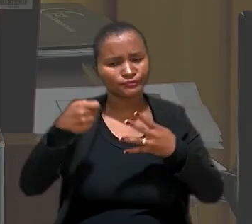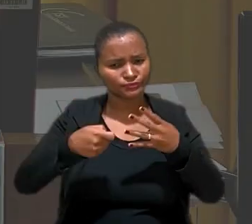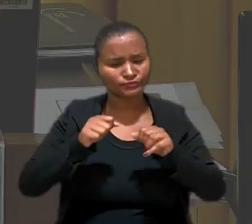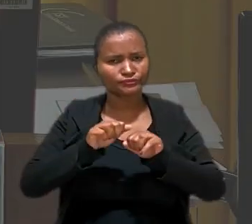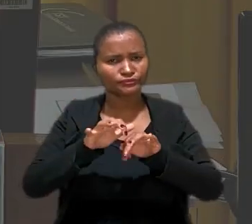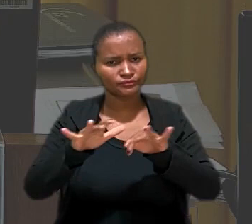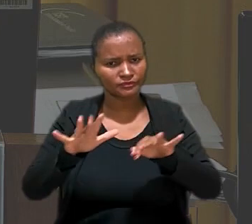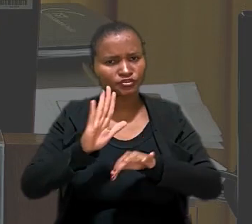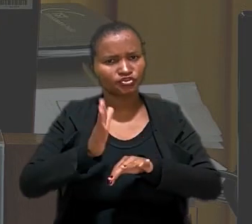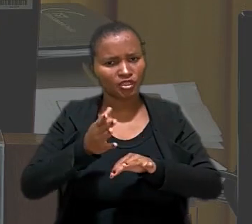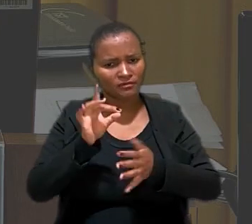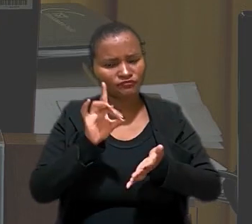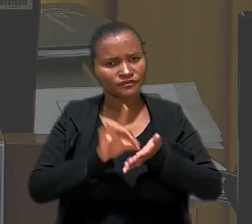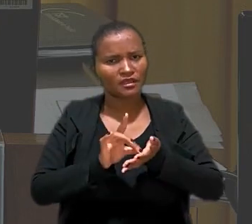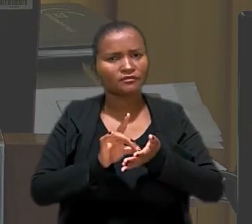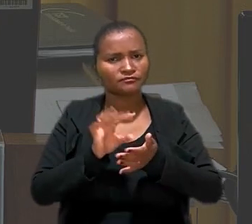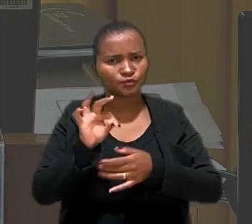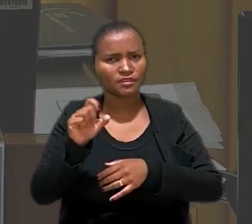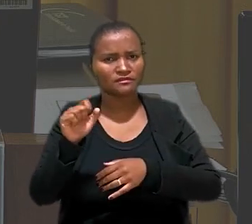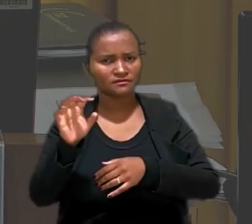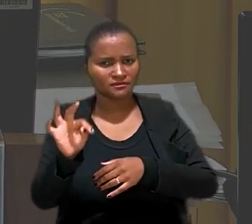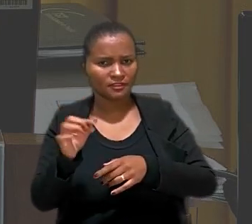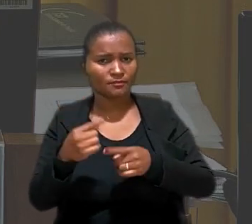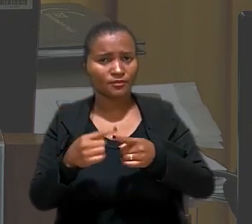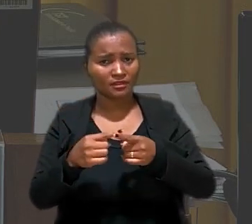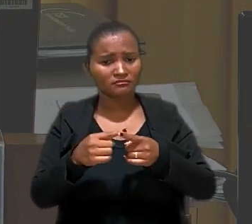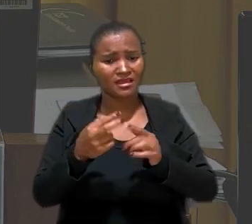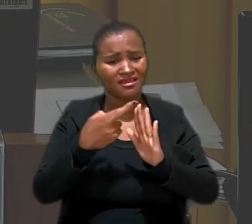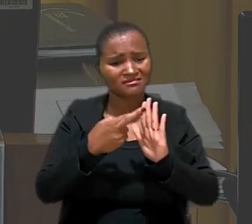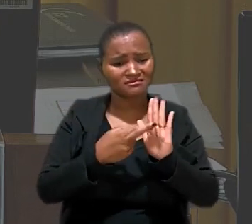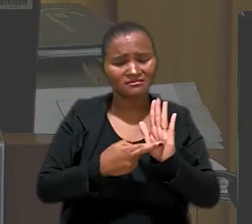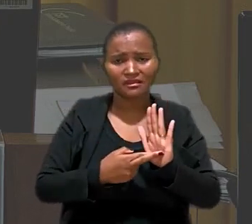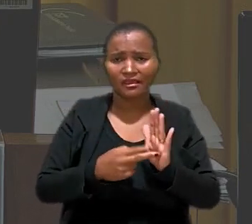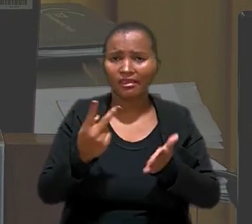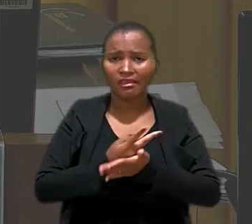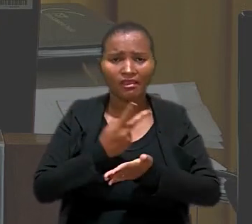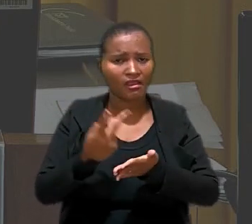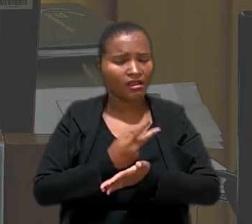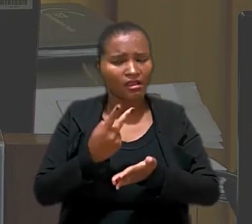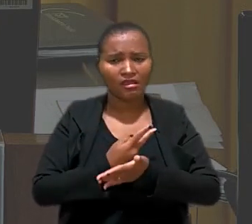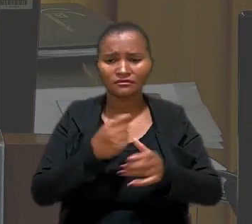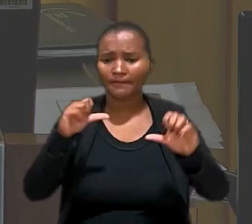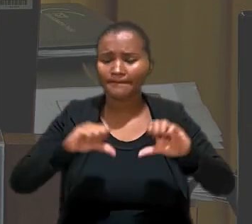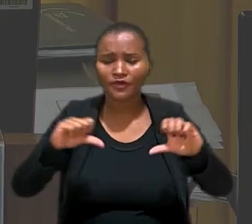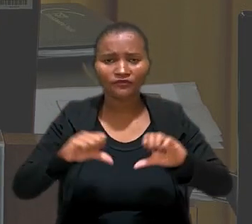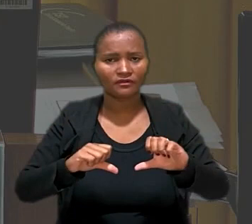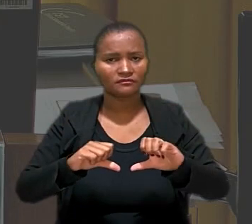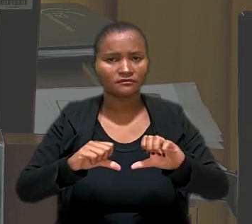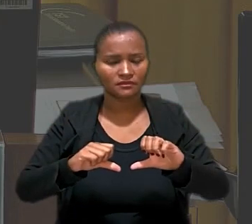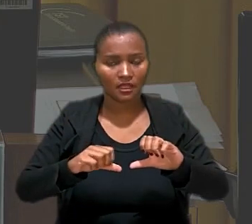consolidada no TST no sentido de que esses procedimentos são inadequados e reprováveis. O